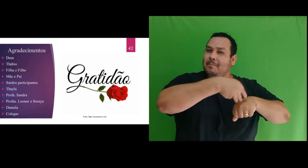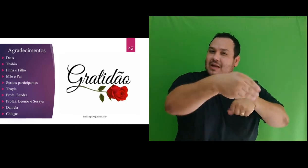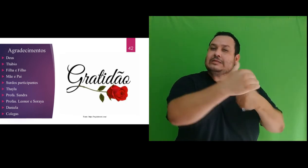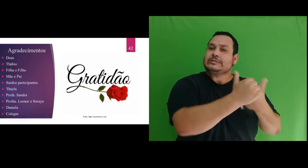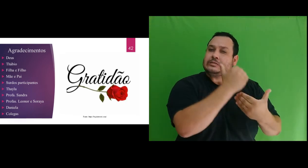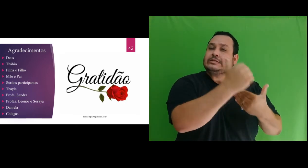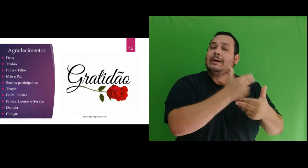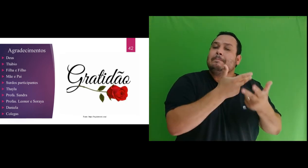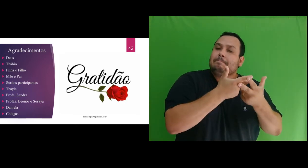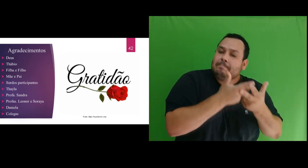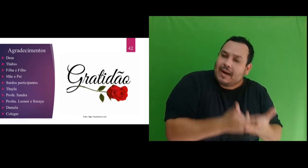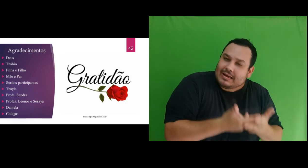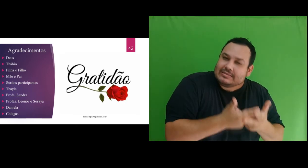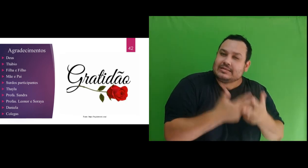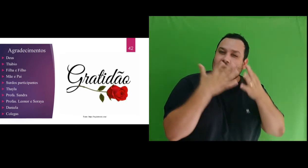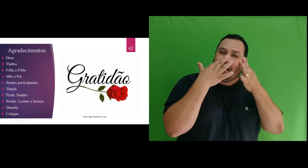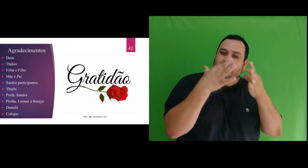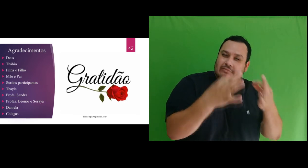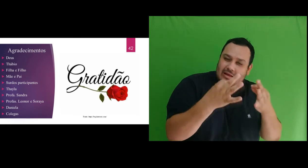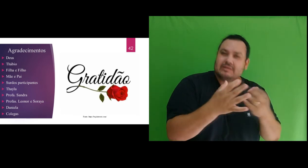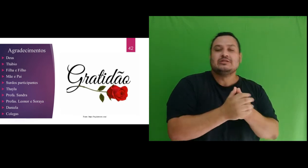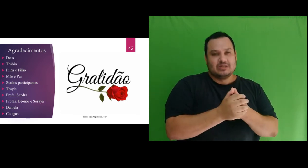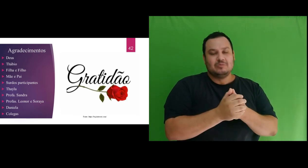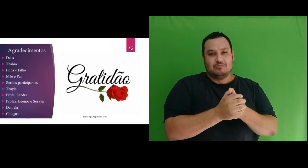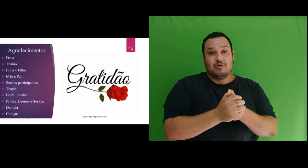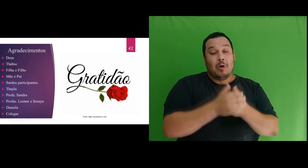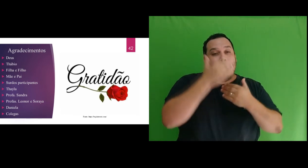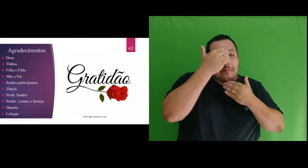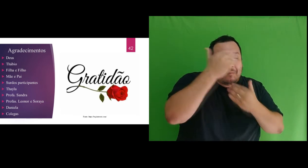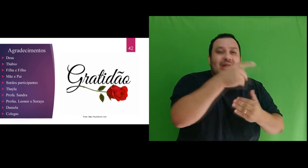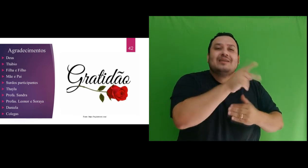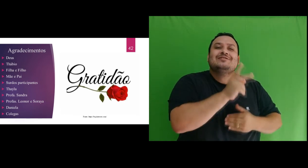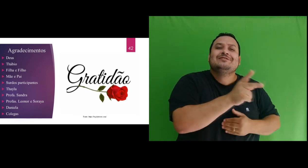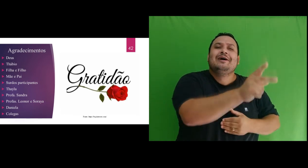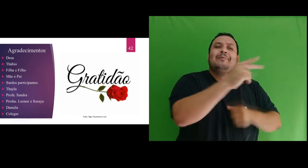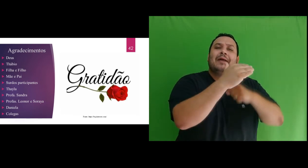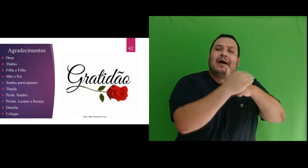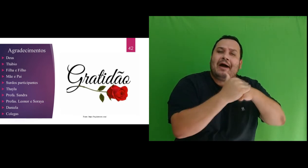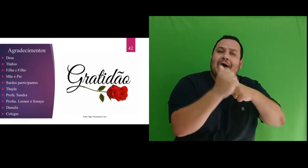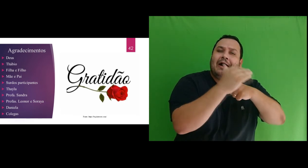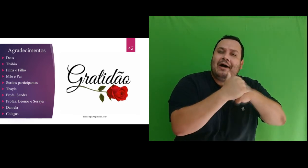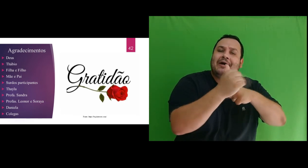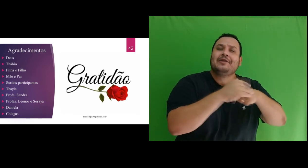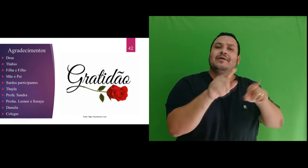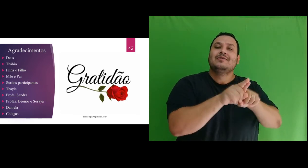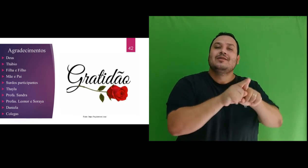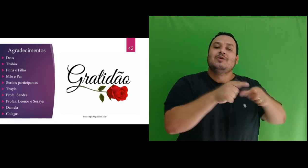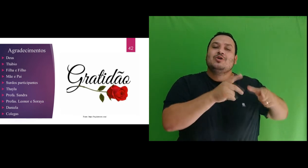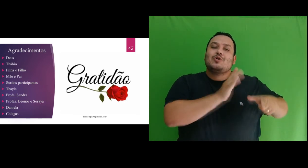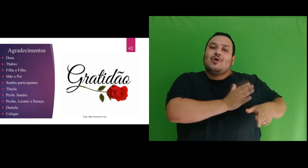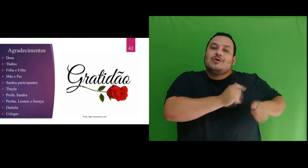toda paciência e atenção. Muito obrigada pelo carinho de sempre e pela generosidade com que